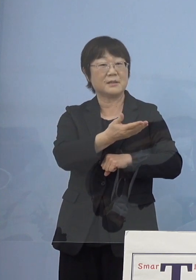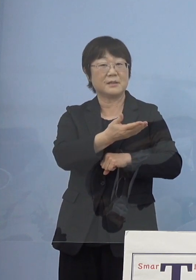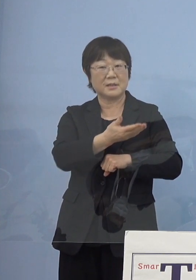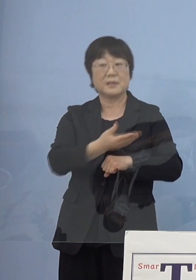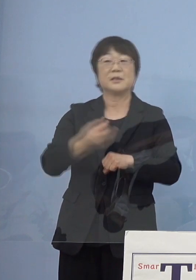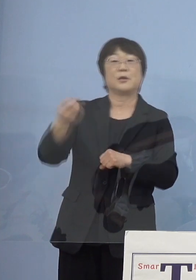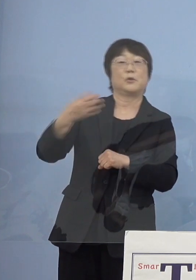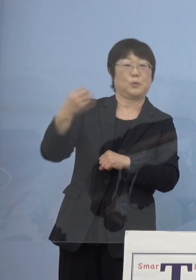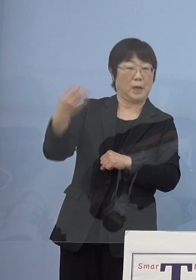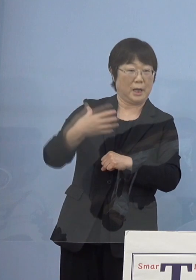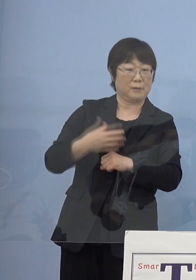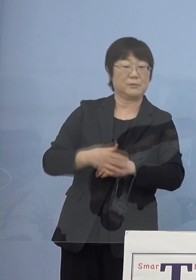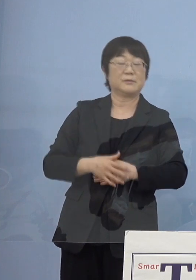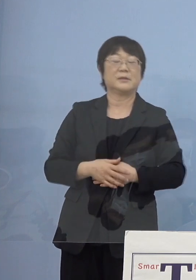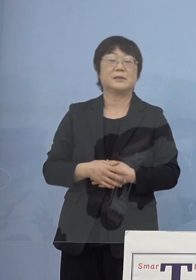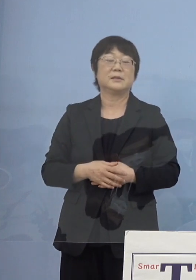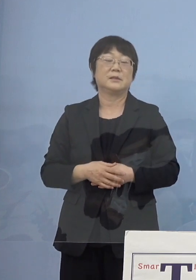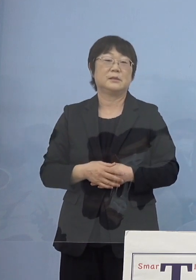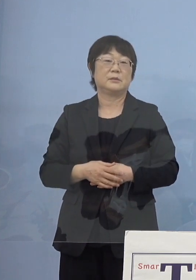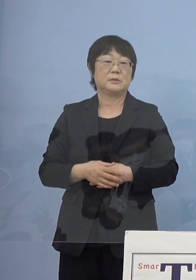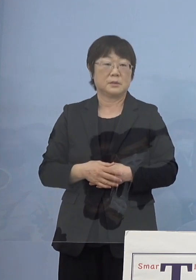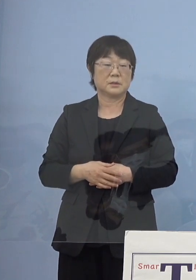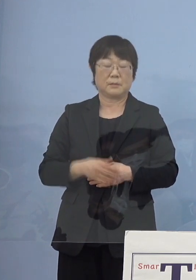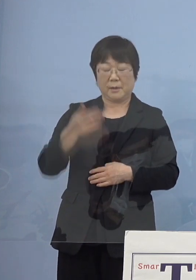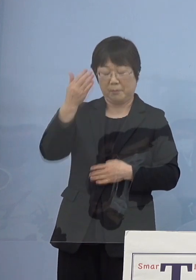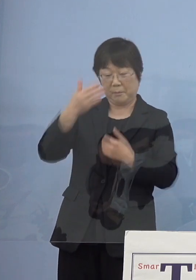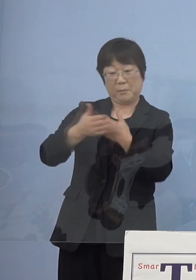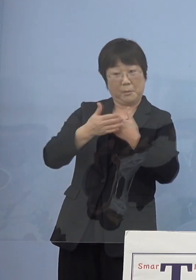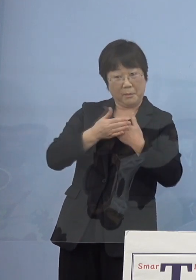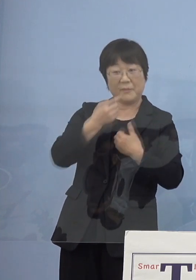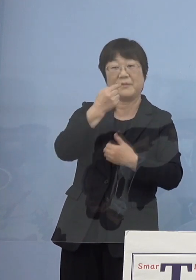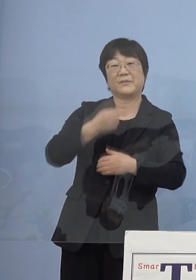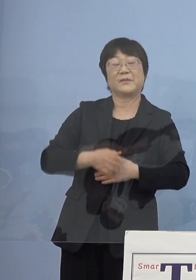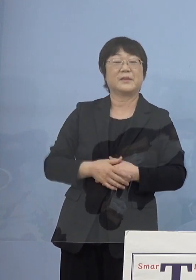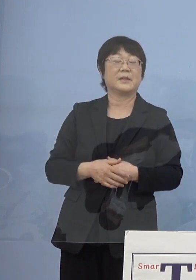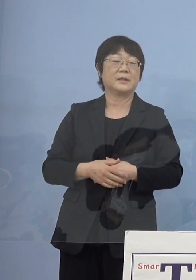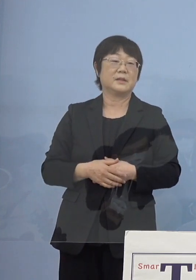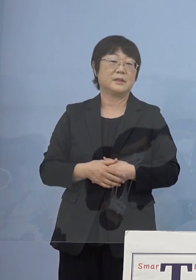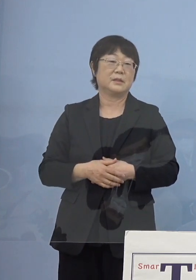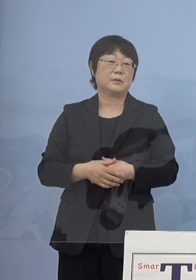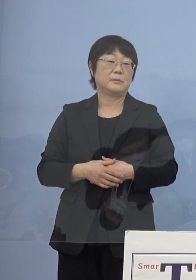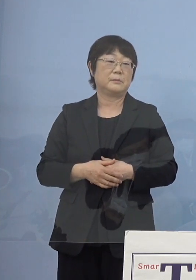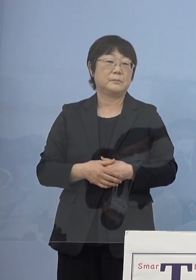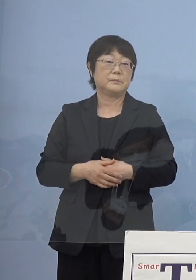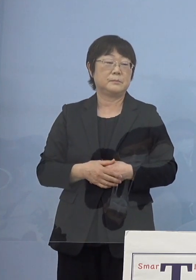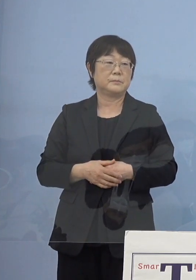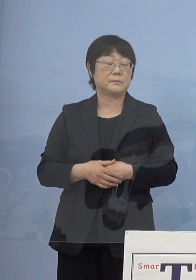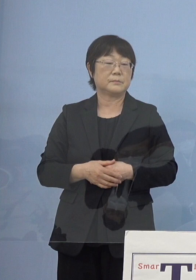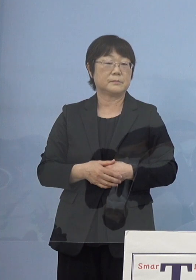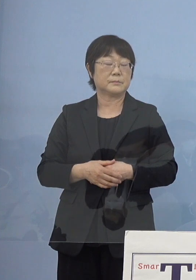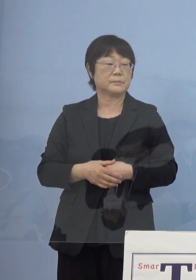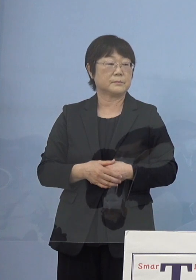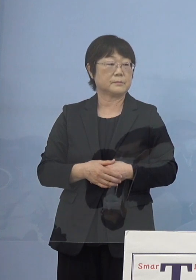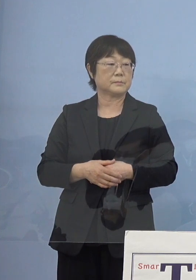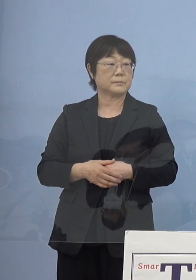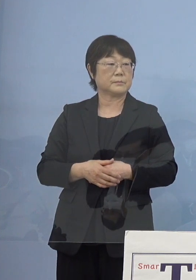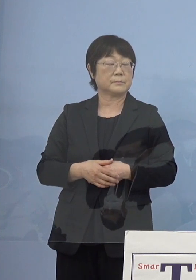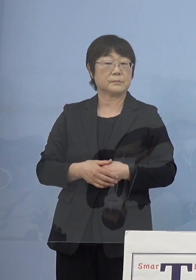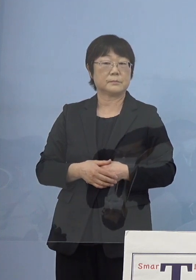よく言われて励まされましたけれどね （NHK） ありがとうございます